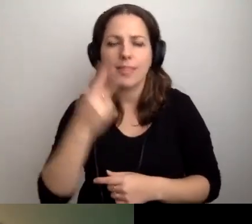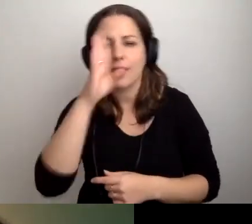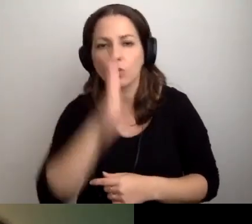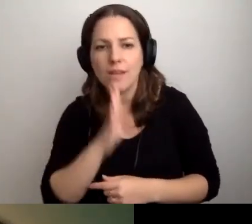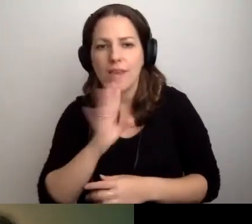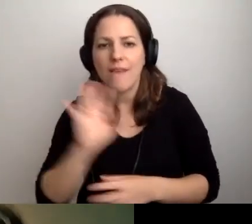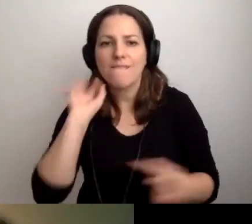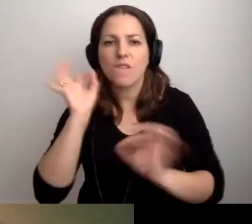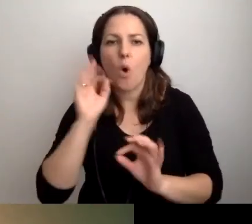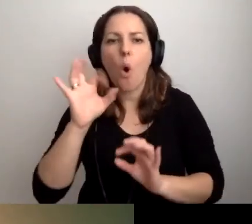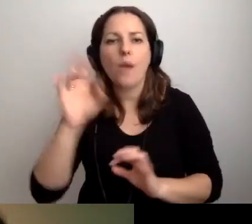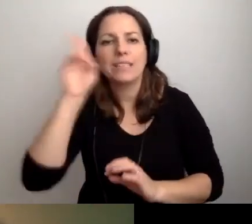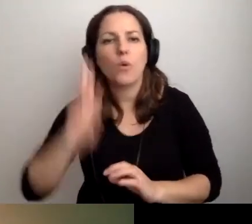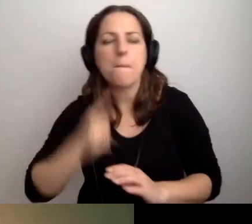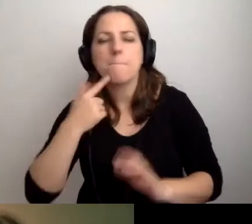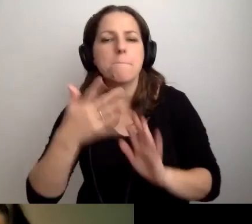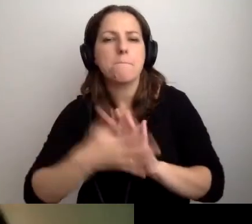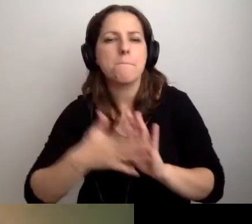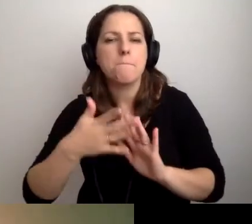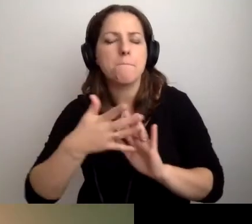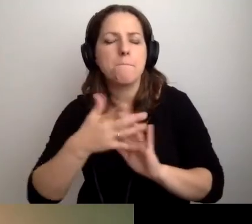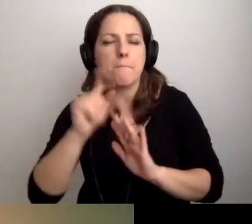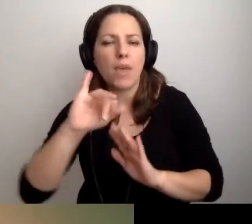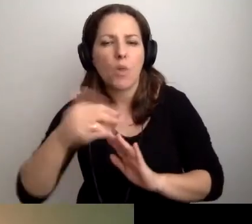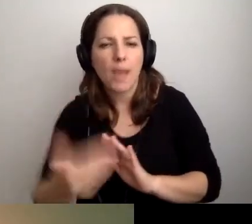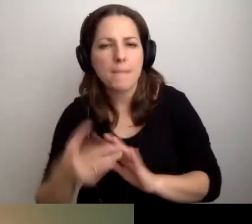Informacja o instytucji w PJM - co powinna zawierać?